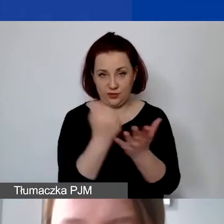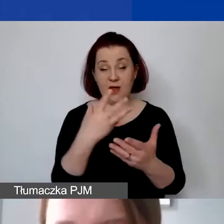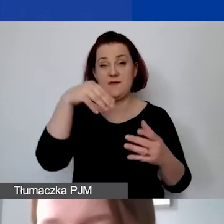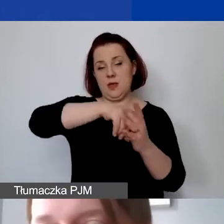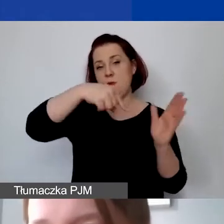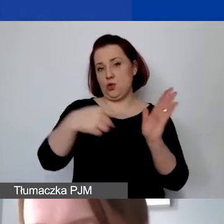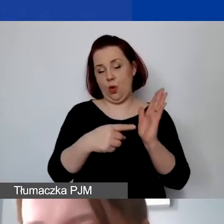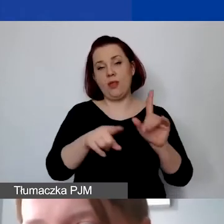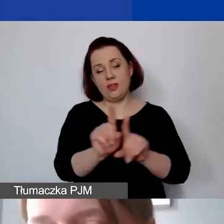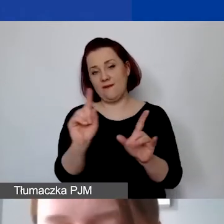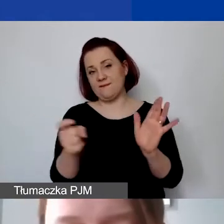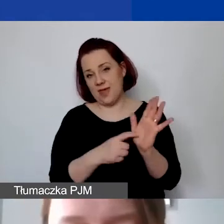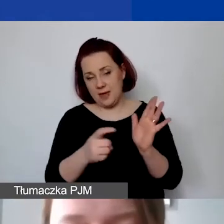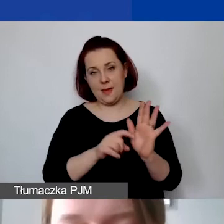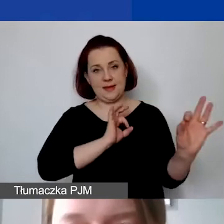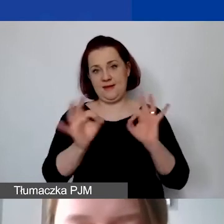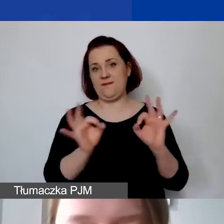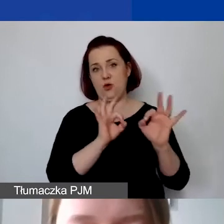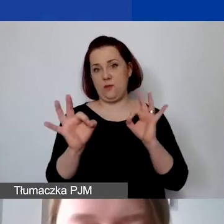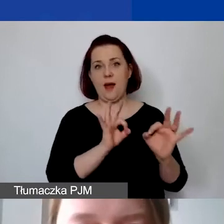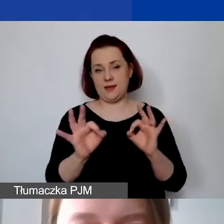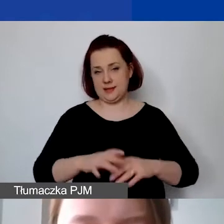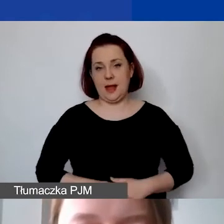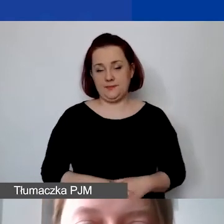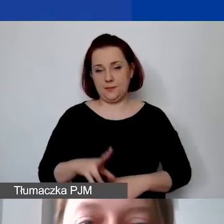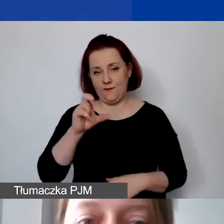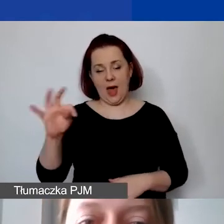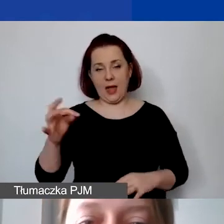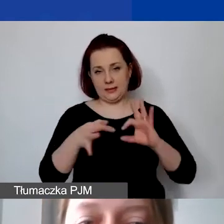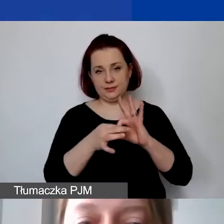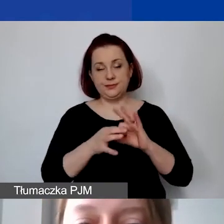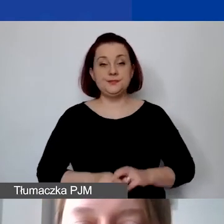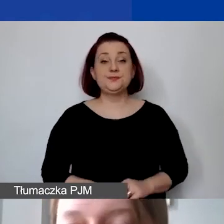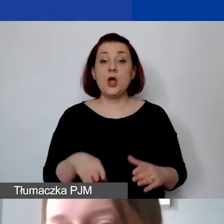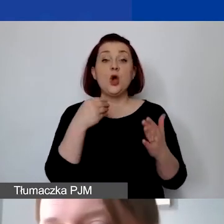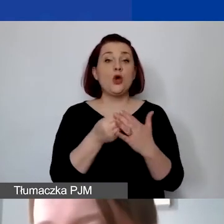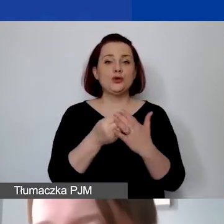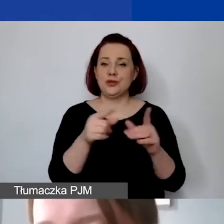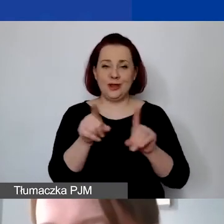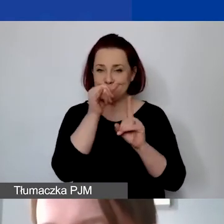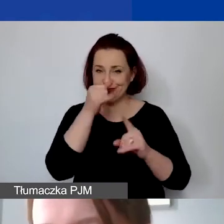i wymagać tej informacji odnośnie VAT-u. Koszty niekwalifikowane to oczywiście też te,